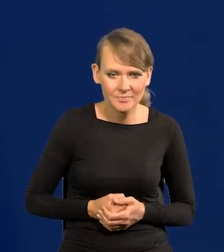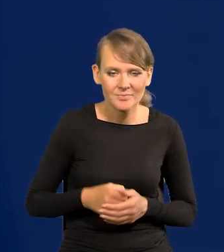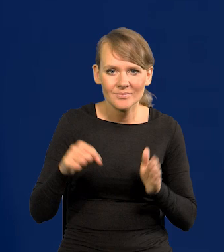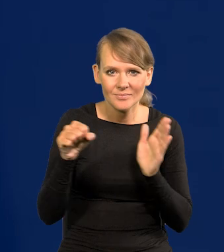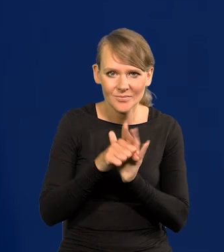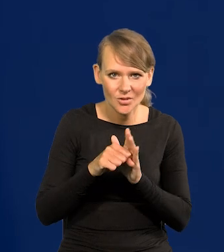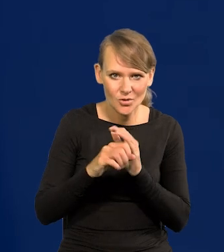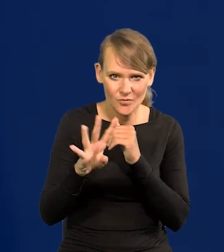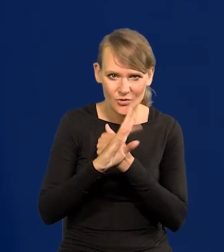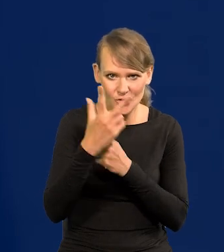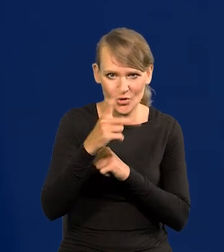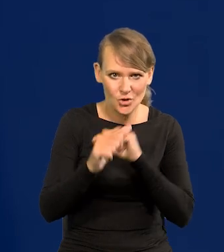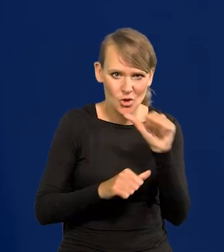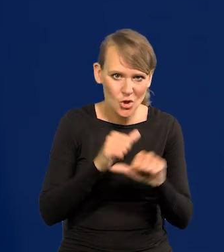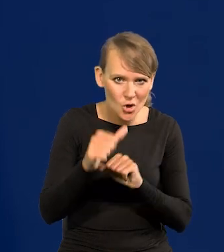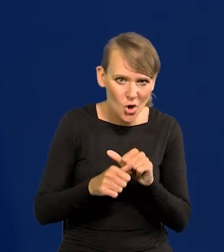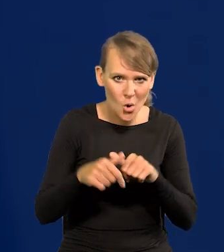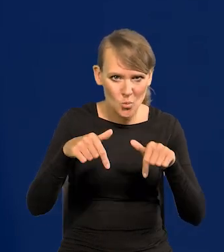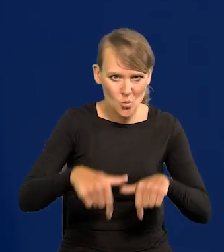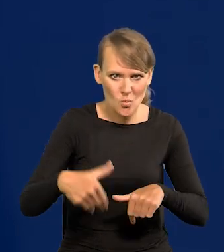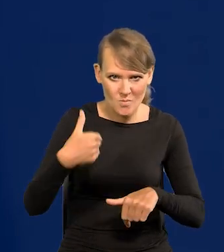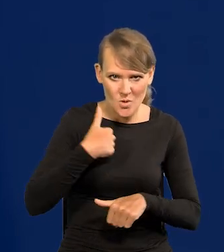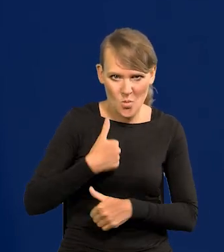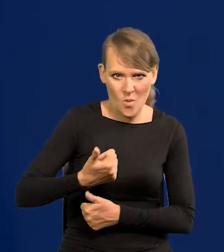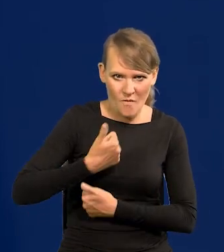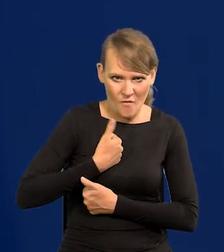Do 1993 roku stacjonowały tu wojska sowieckie.